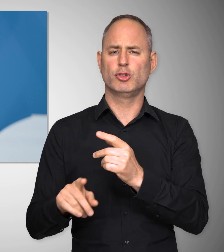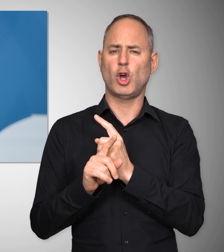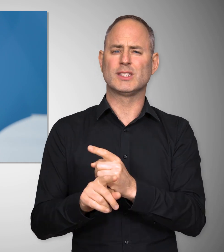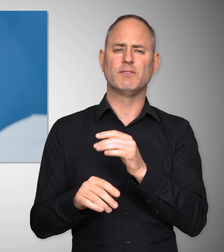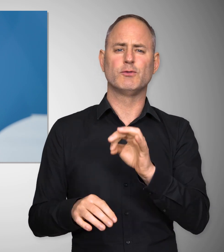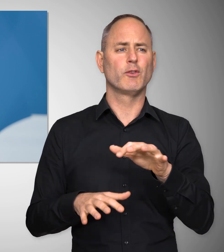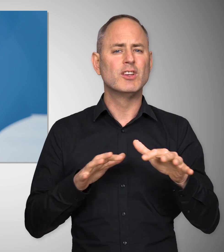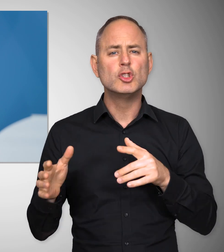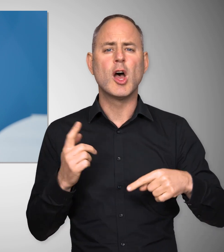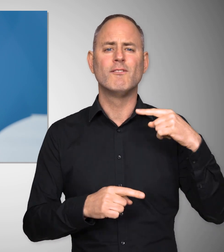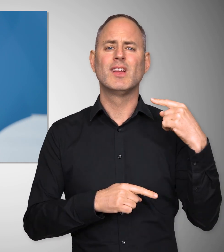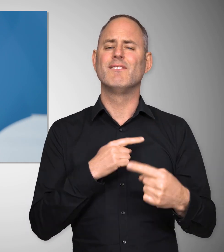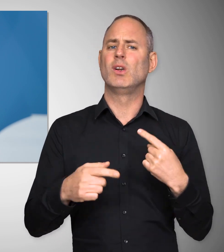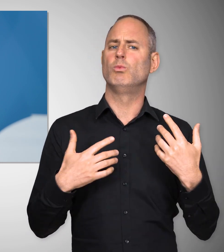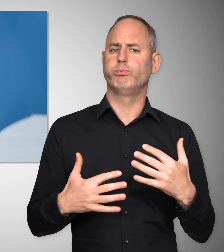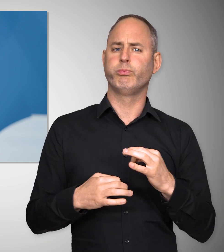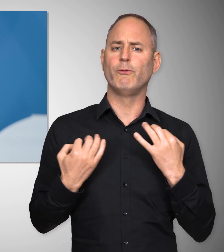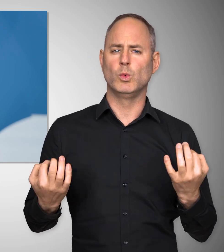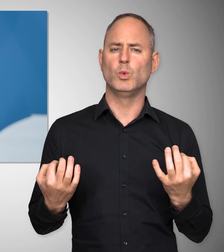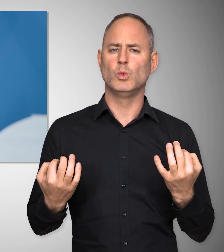für Konsequenzen hat, auch für unsere wirtschaftliche Entwicklung